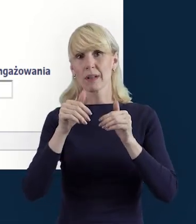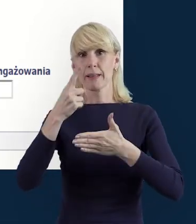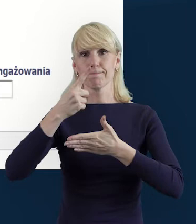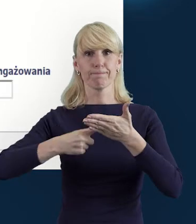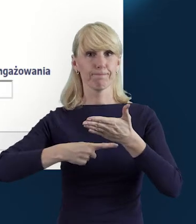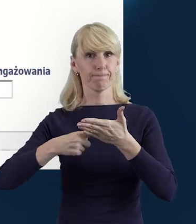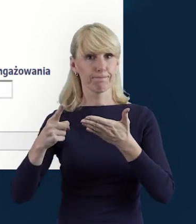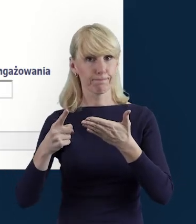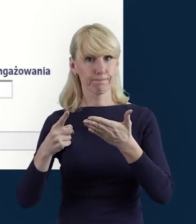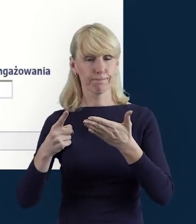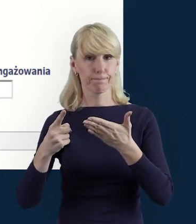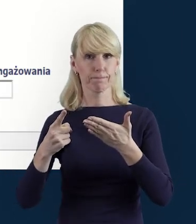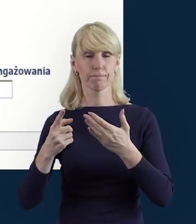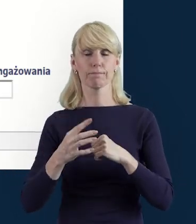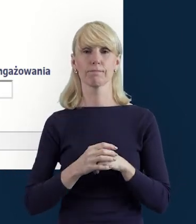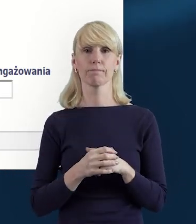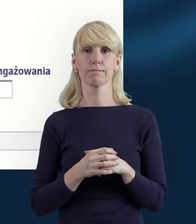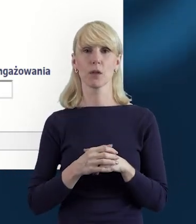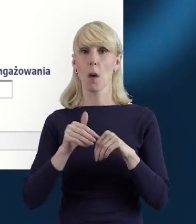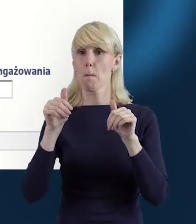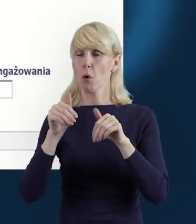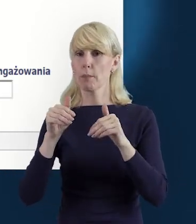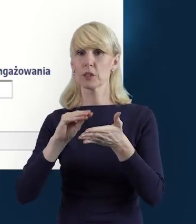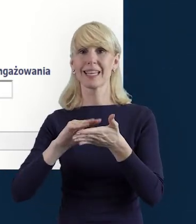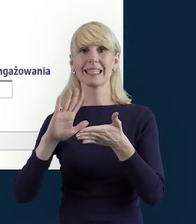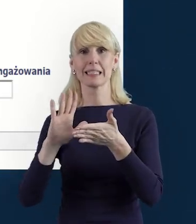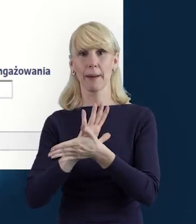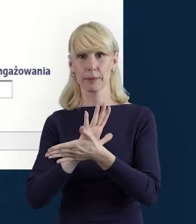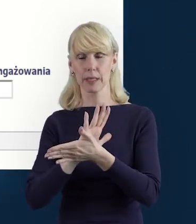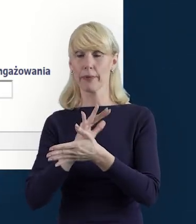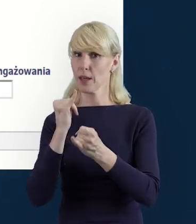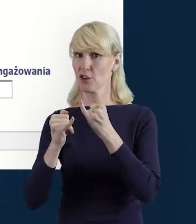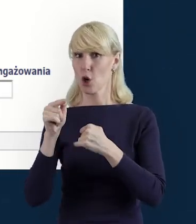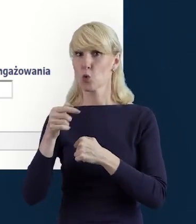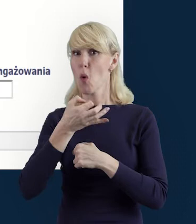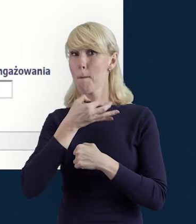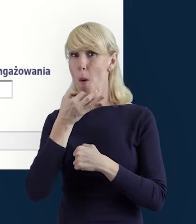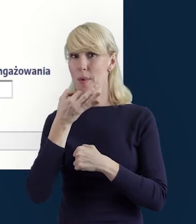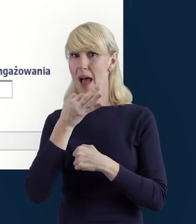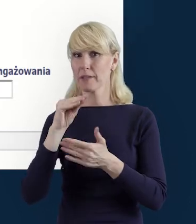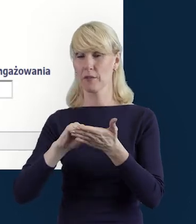mogą być zapisane, jeżeli poprawnie wszystko zostanie wprowadzone.